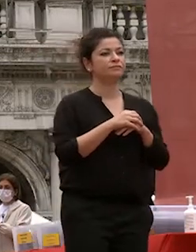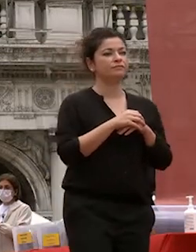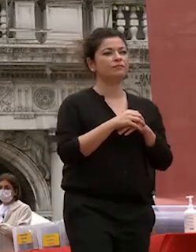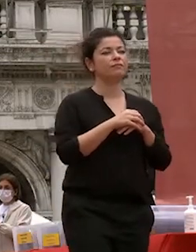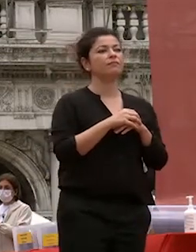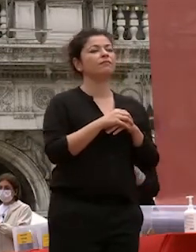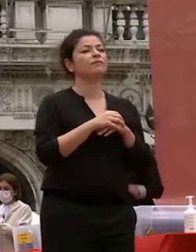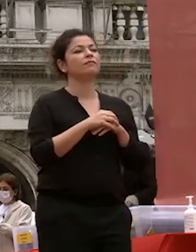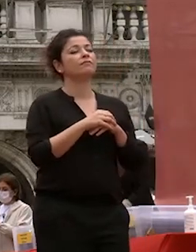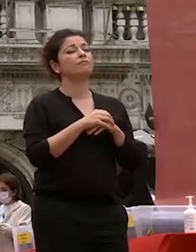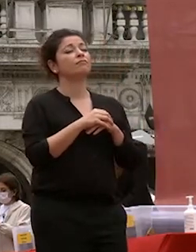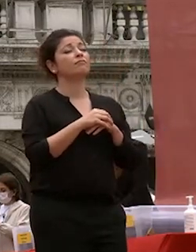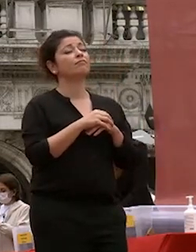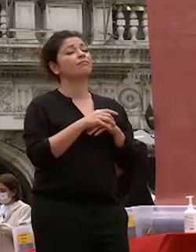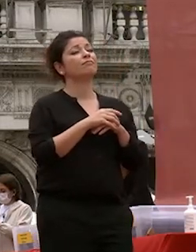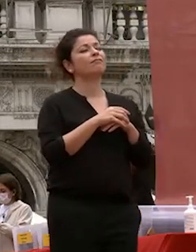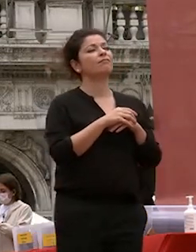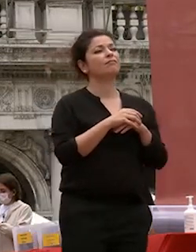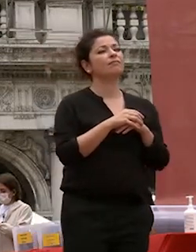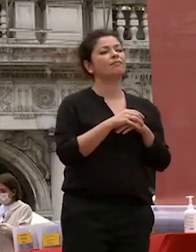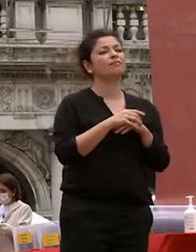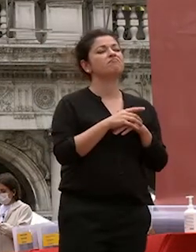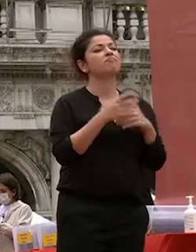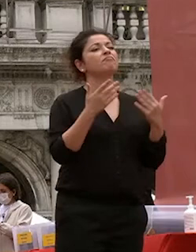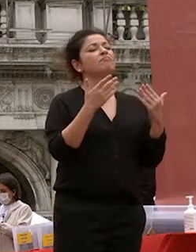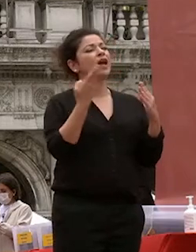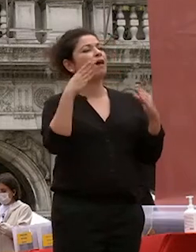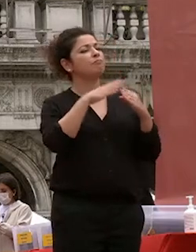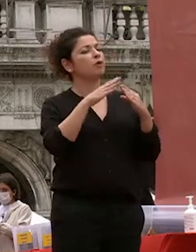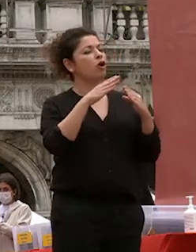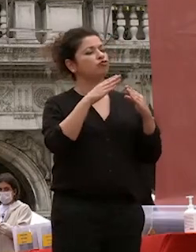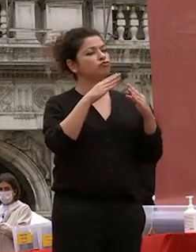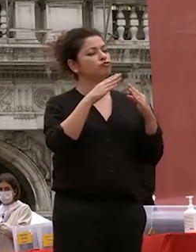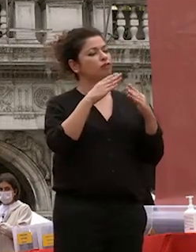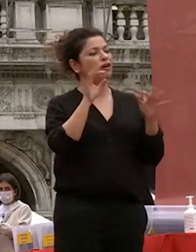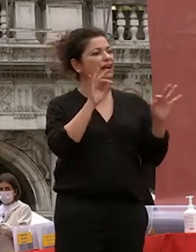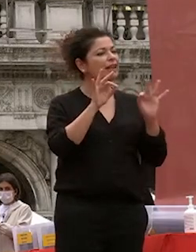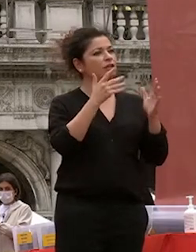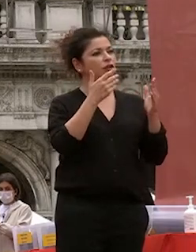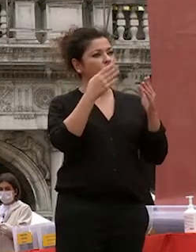l'approccio critico e di apertura senza pregiudizi verso il mondo intero sono